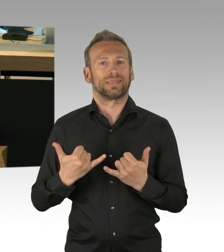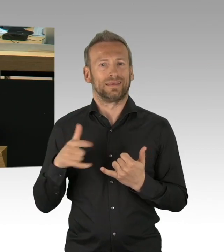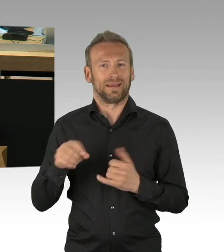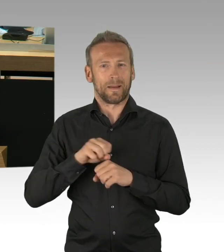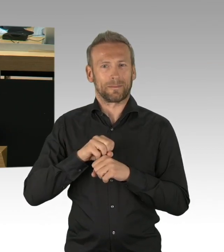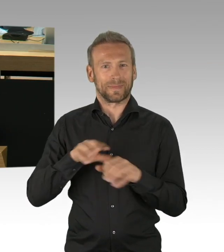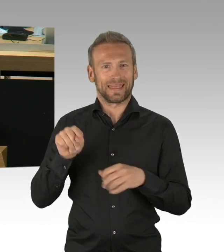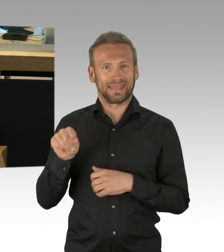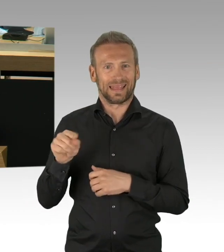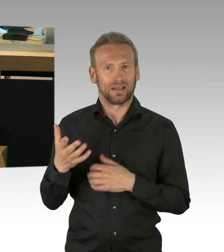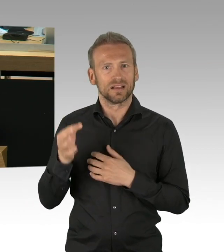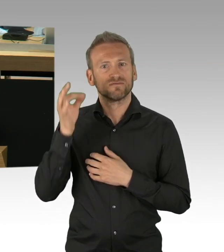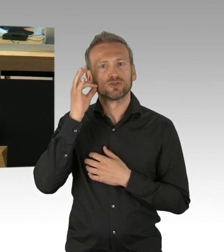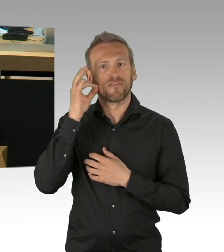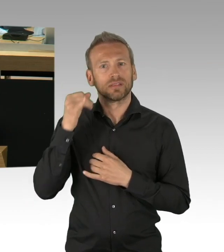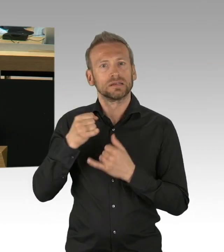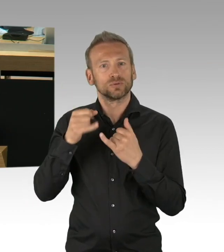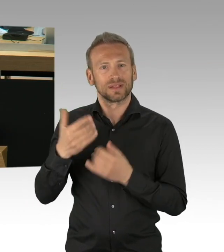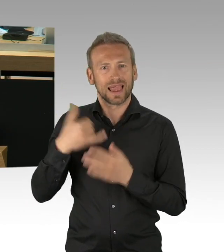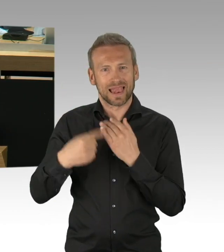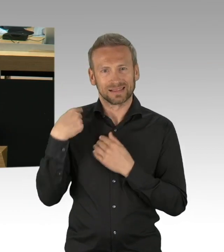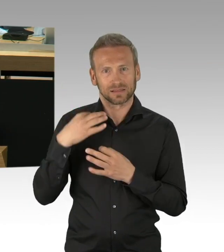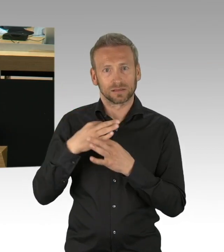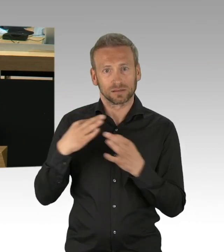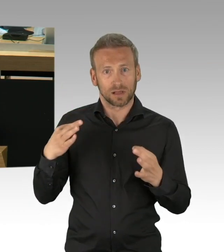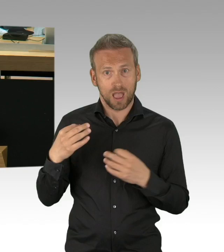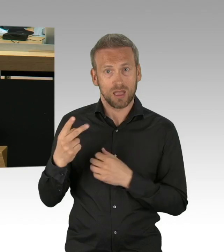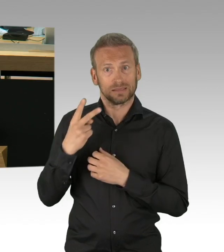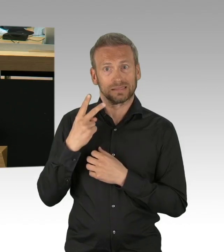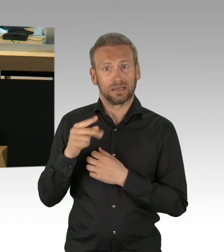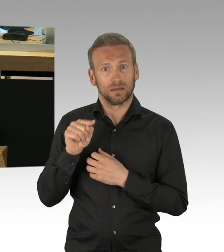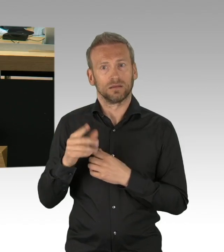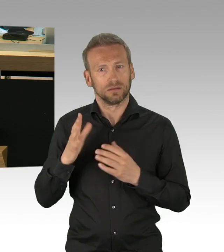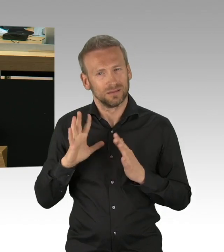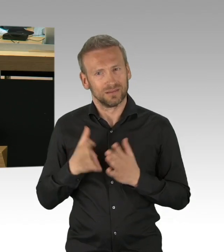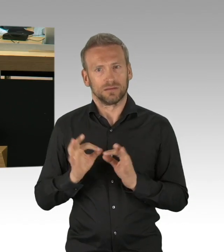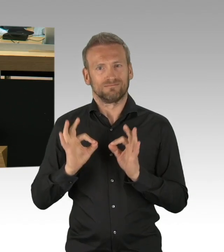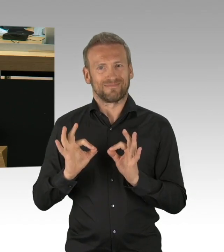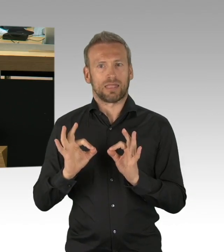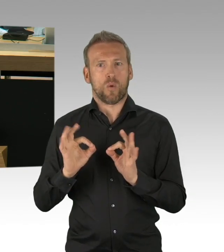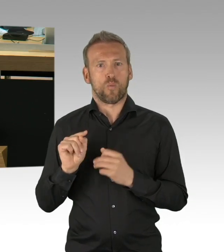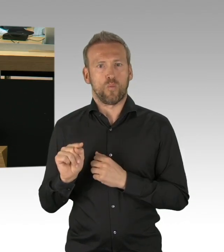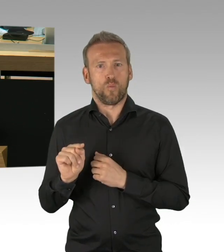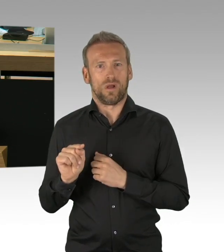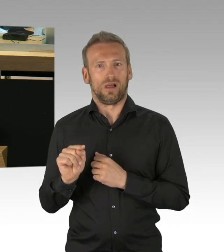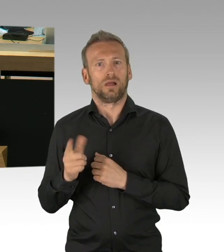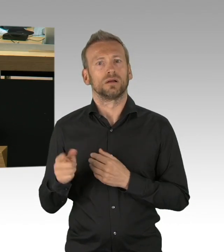wir müssen gemeinsam nach Zahlen orientiert diesen nächsten Schritt einleiten und nicht nach politischen Opportunismus, lieber Herr Dregger.